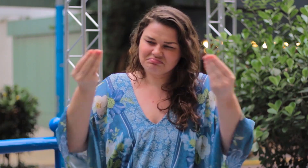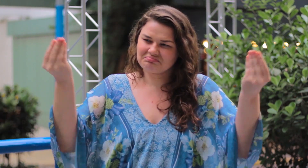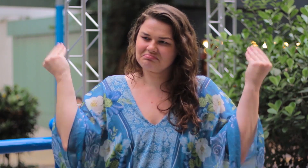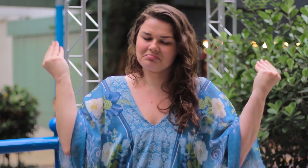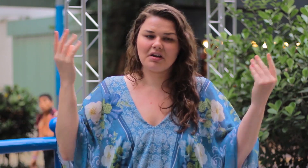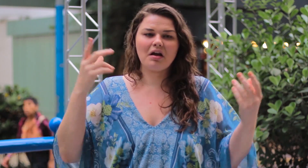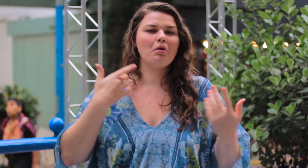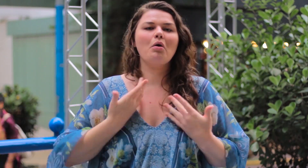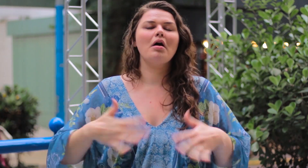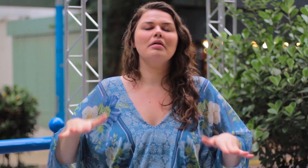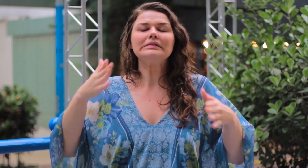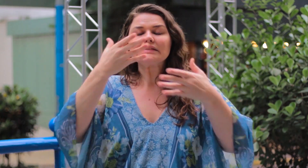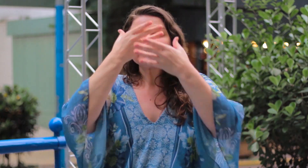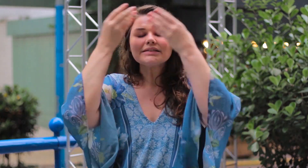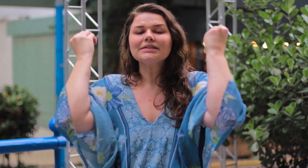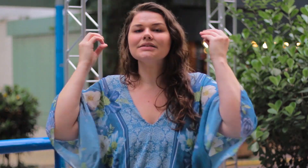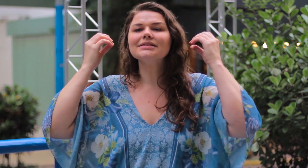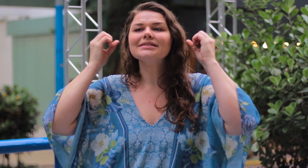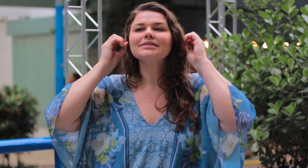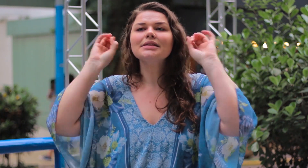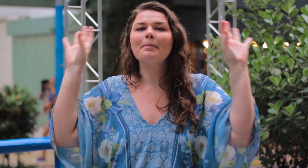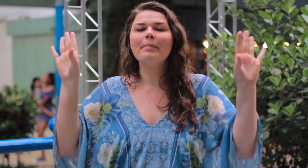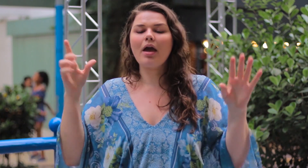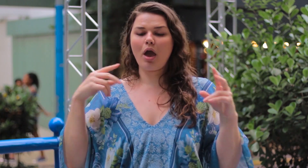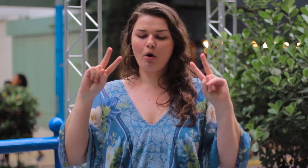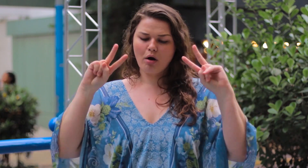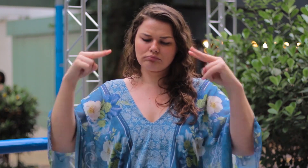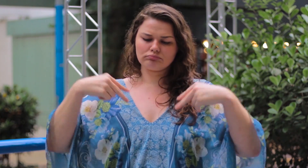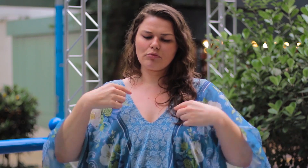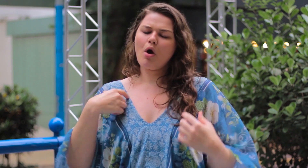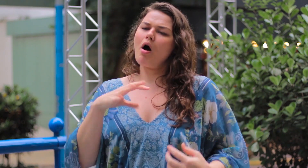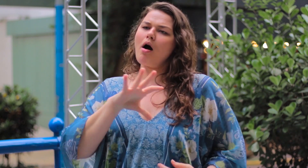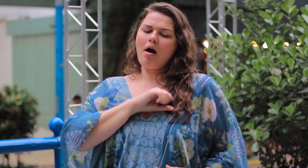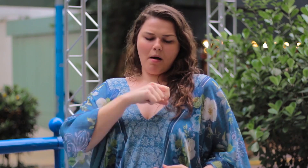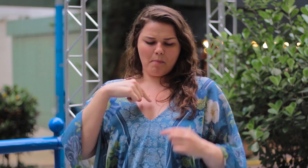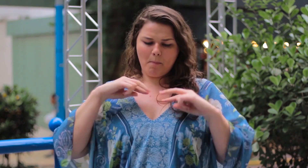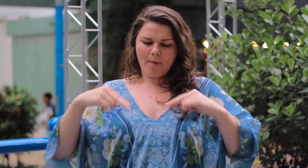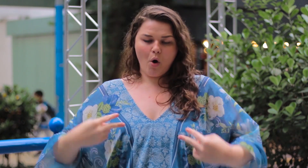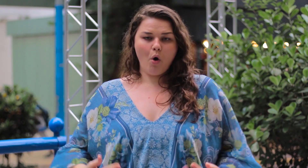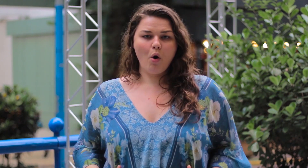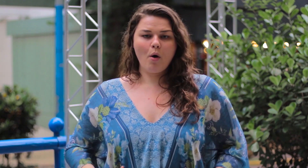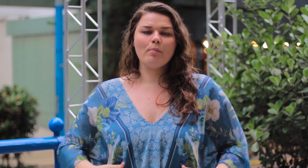Agora eu ignoro esses julgamentos, não quero saber. Olho para mim e me amo, amo o meu corpo.